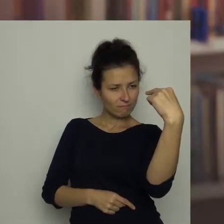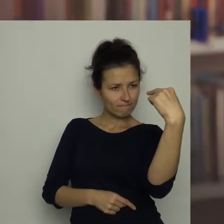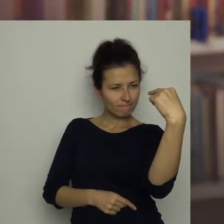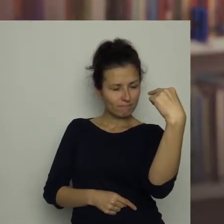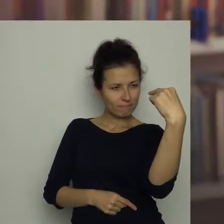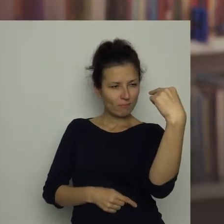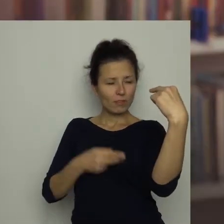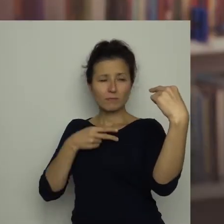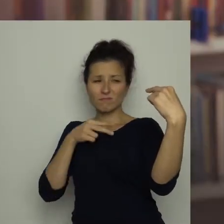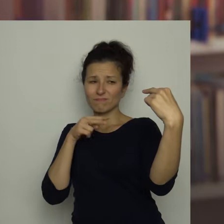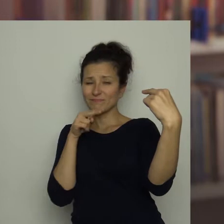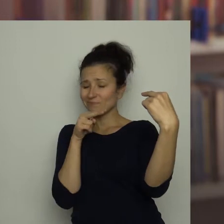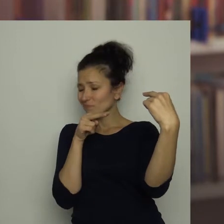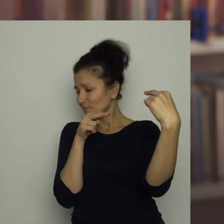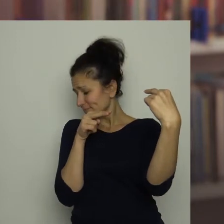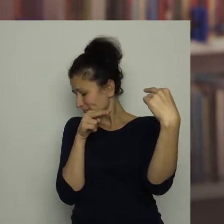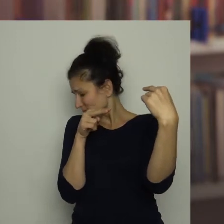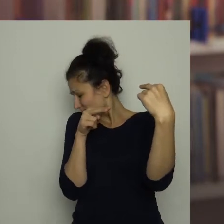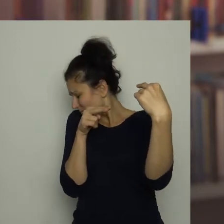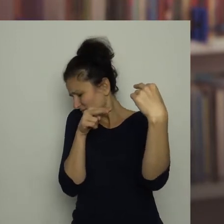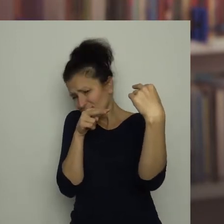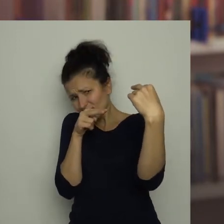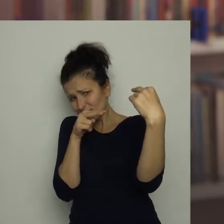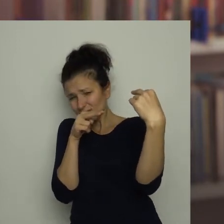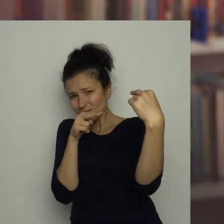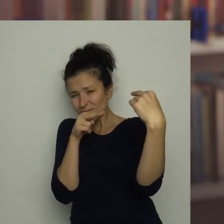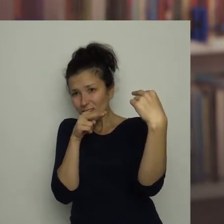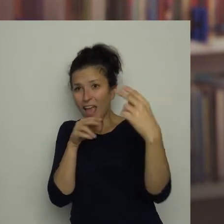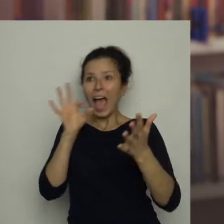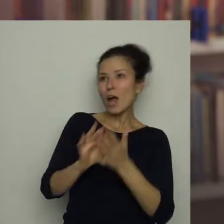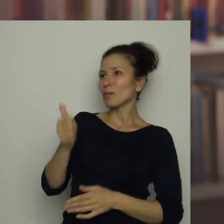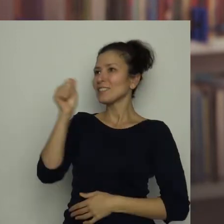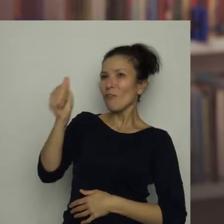Gdy wpatrywał się z niechęcią w czerwone paskudztwo, zadzwonił dzwonek do drzwi.